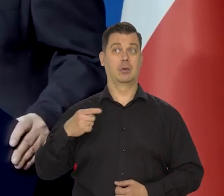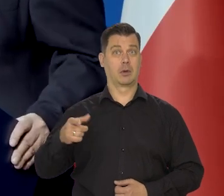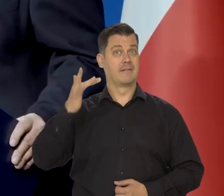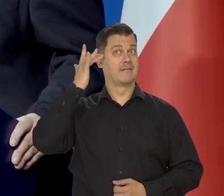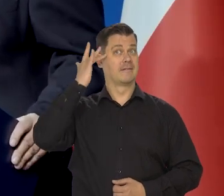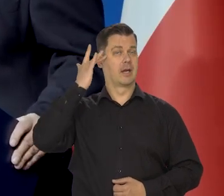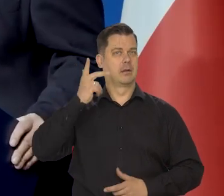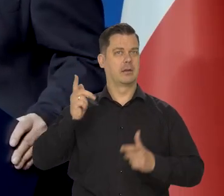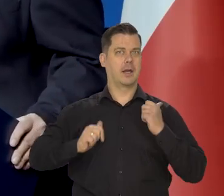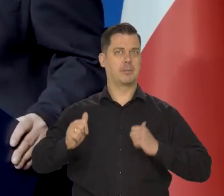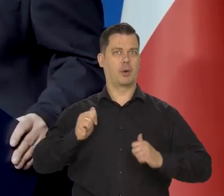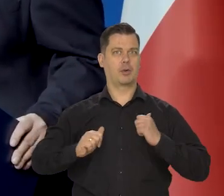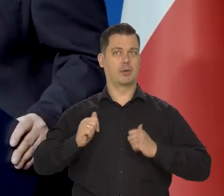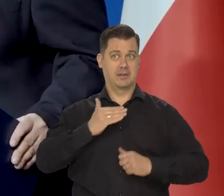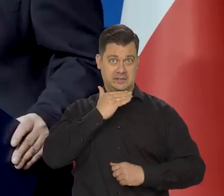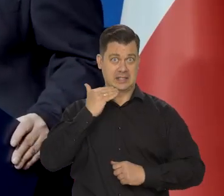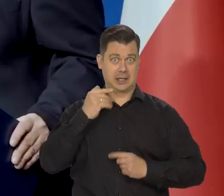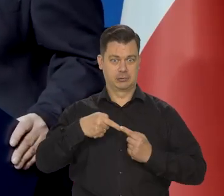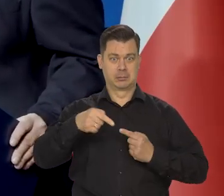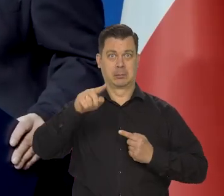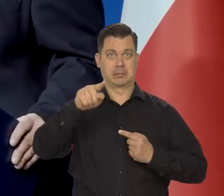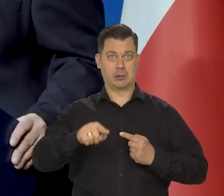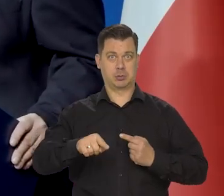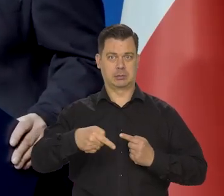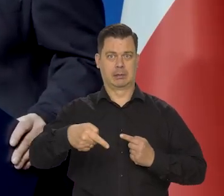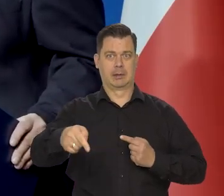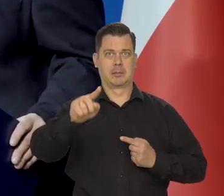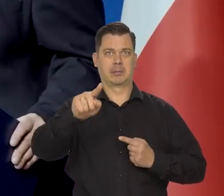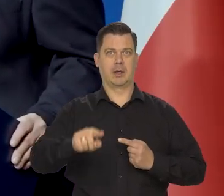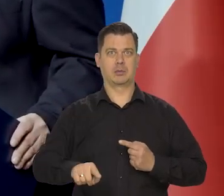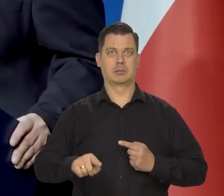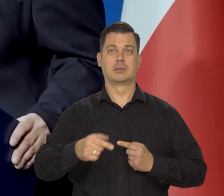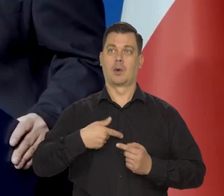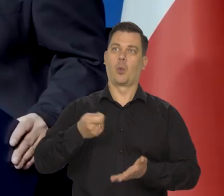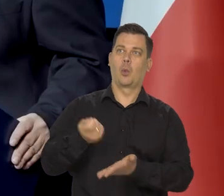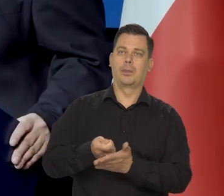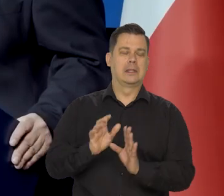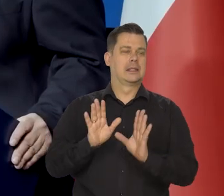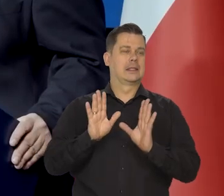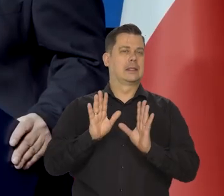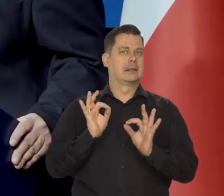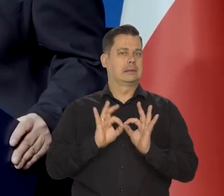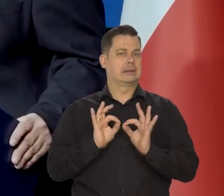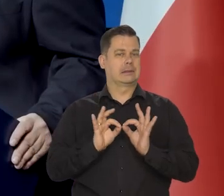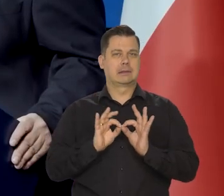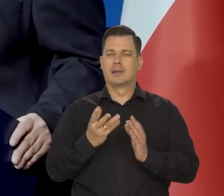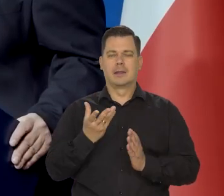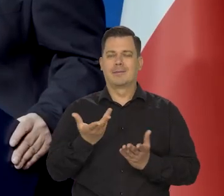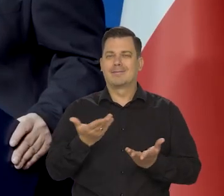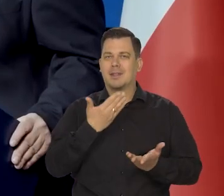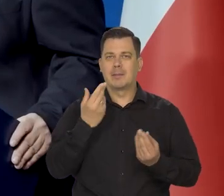czy wystarczy do pierwszego i rezygnacja z kolejnych wydatków, które nie są absolutnie niezbędne.